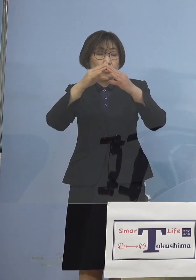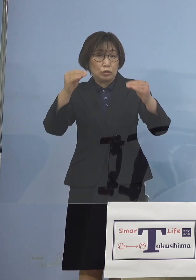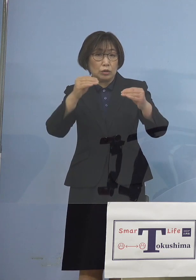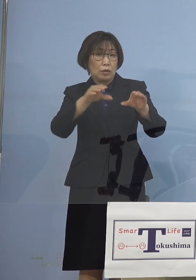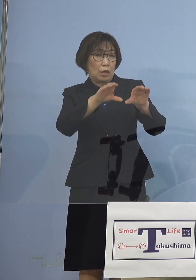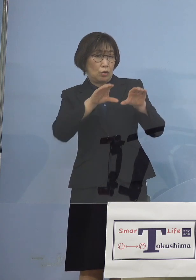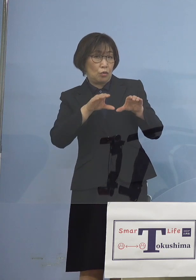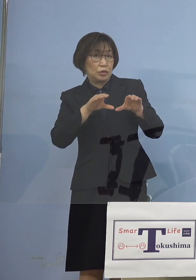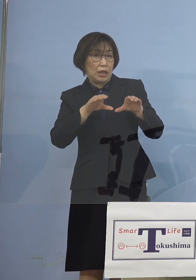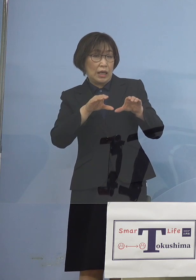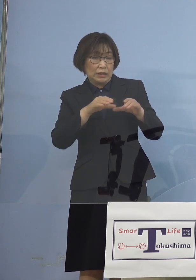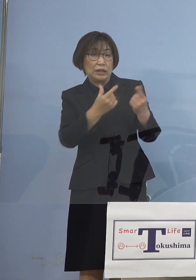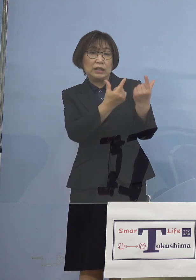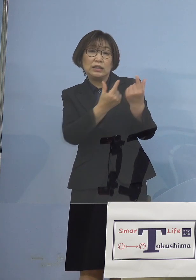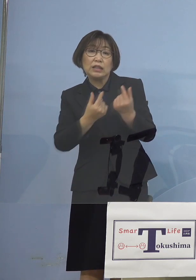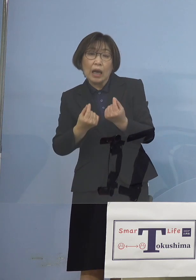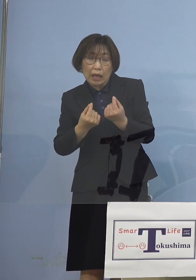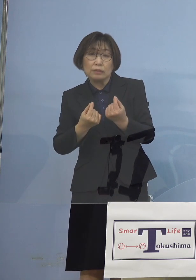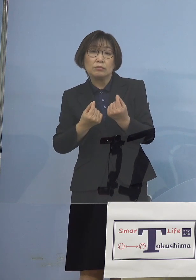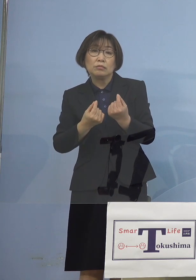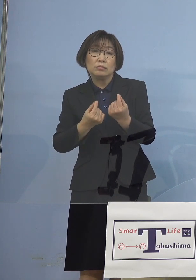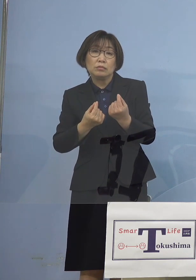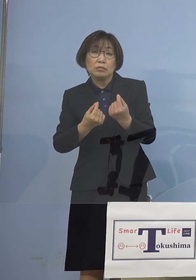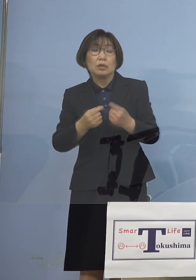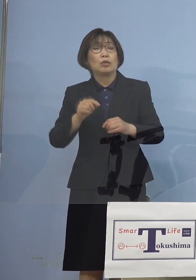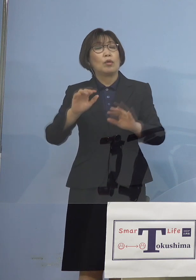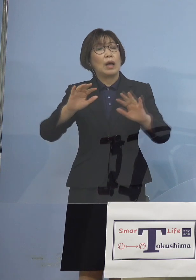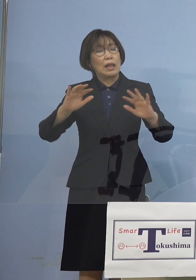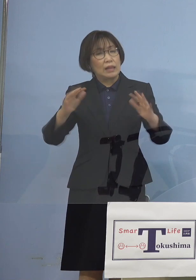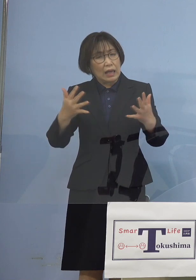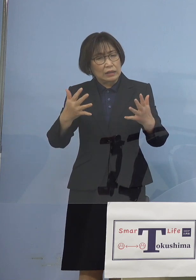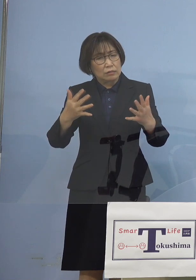こうした点が今回なかったのは 大変残念だな